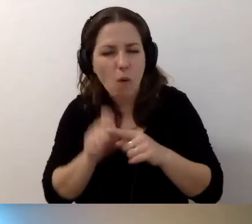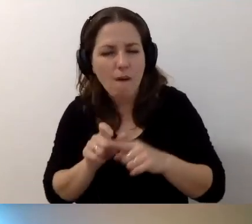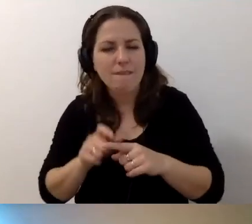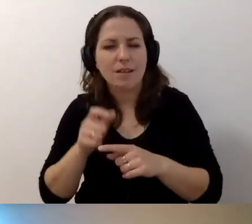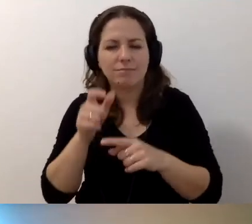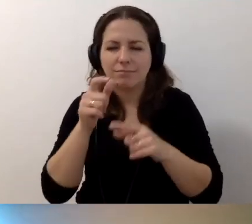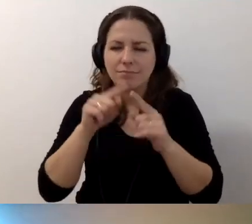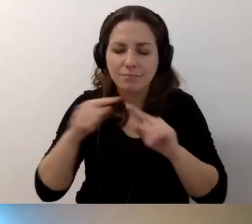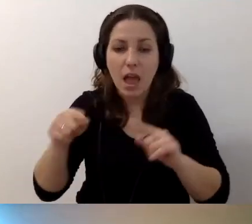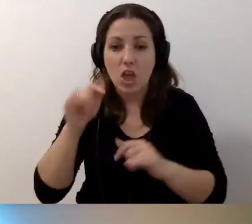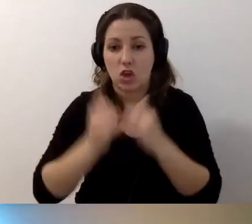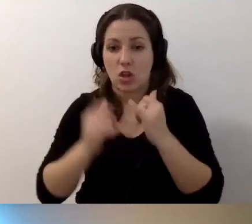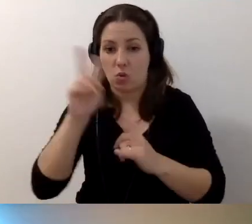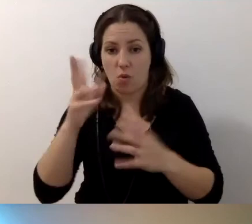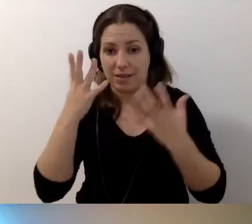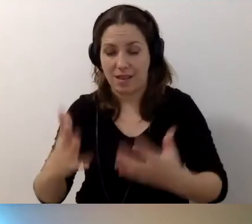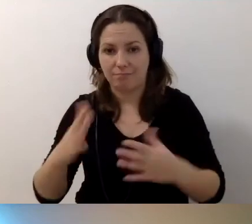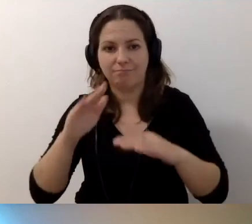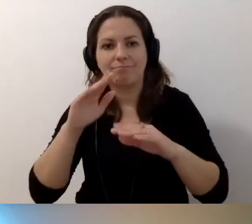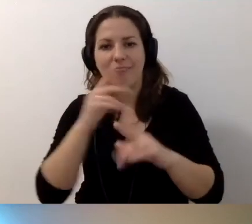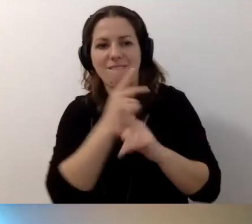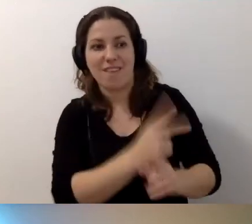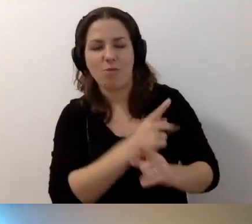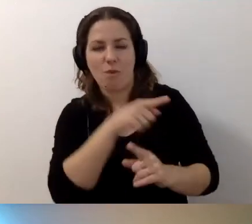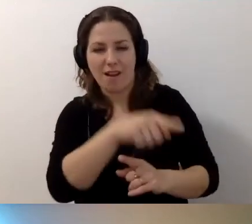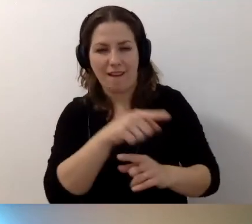Jeśli ktoś chce iść w zgodzie z tą kwalifikacją - oczywiście może.